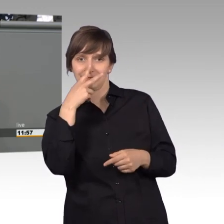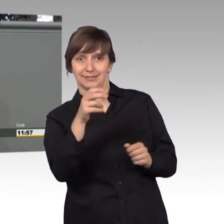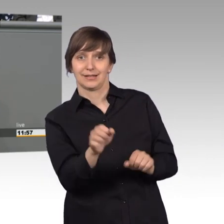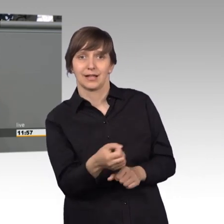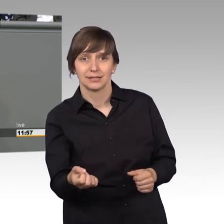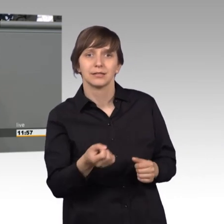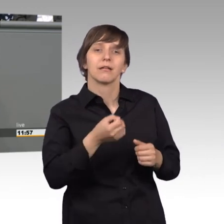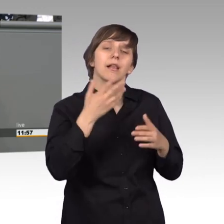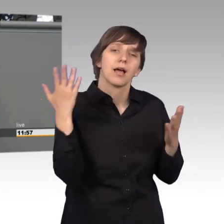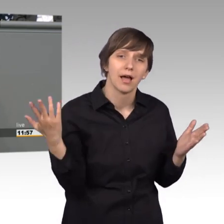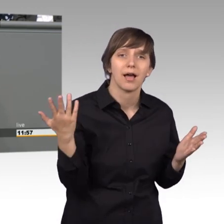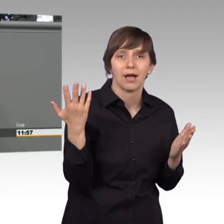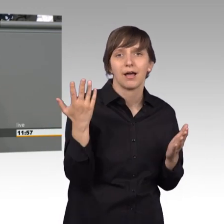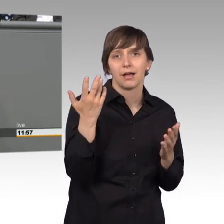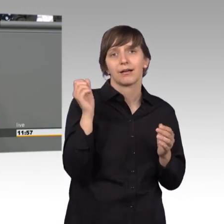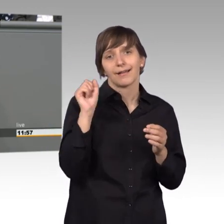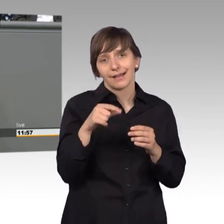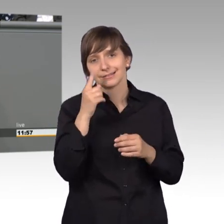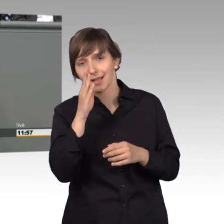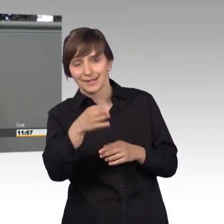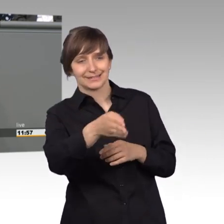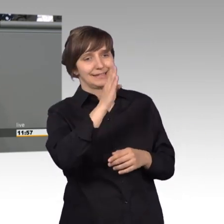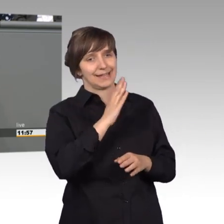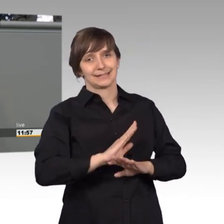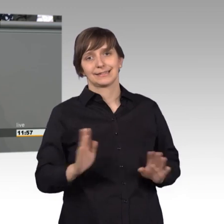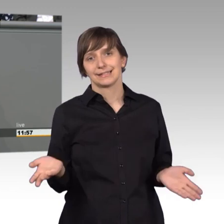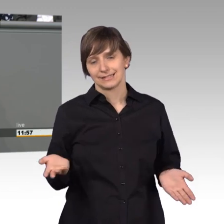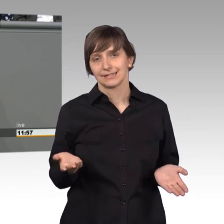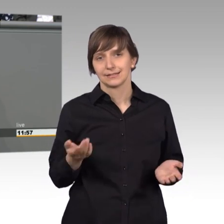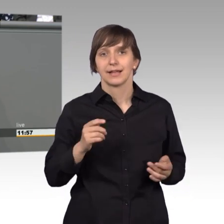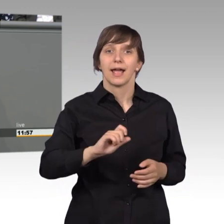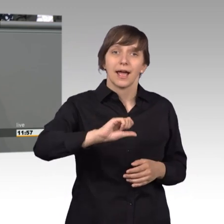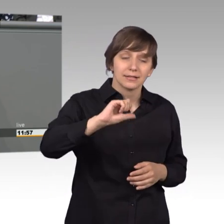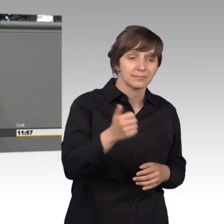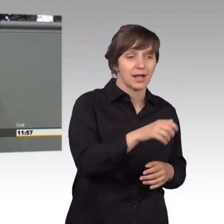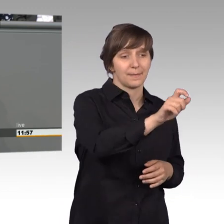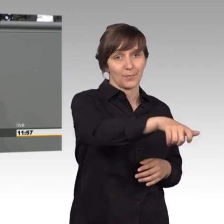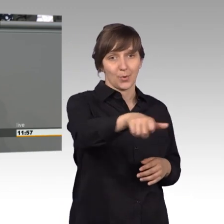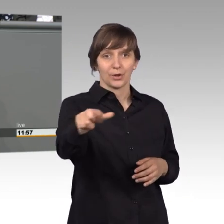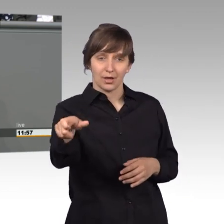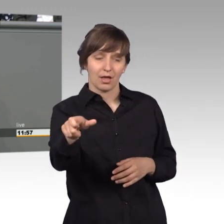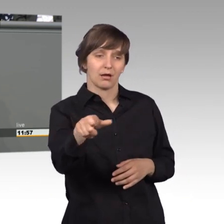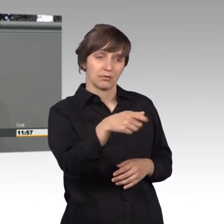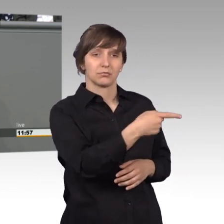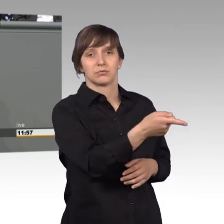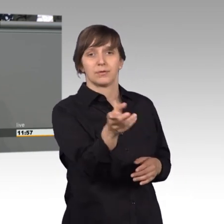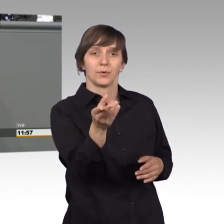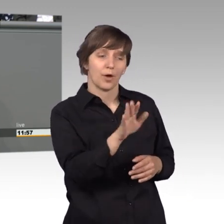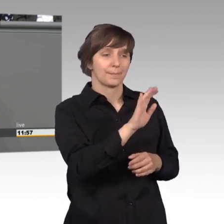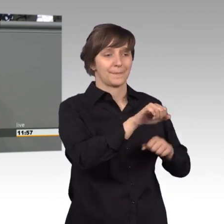weg schon, aber nicht direkt. Erst bekommt nämlich jeder Bürger eine Stellungnahme von dem zuständigen Ministerium oder Amt